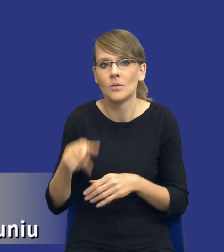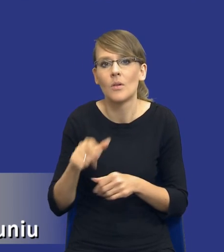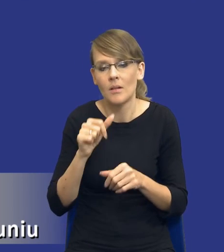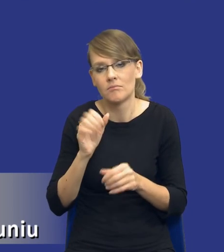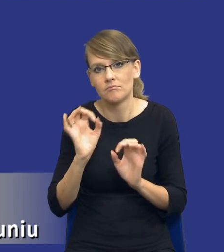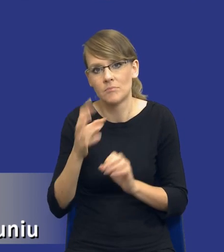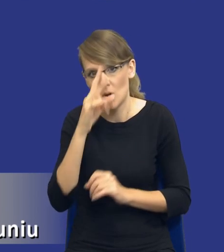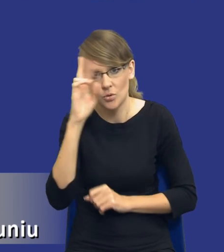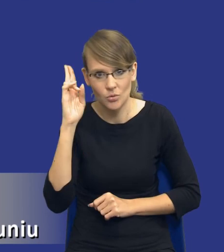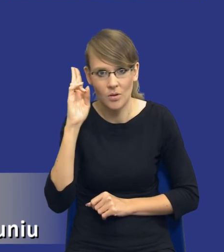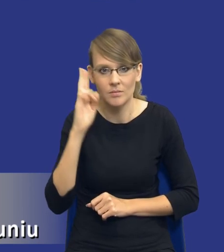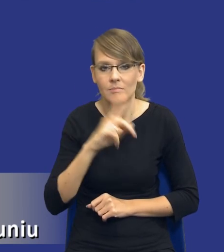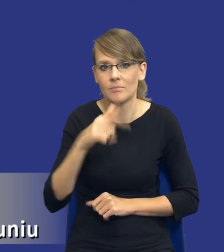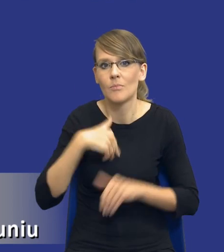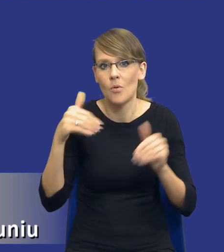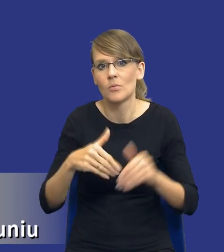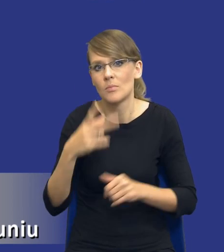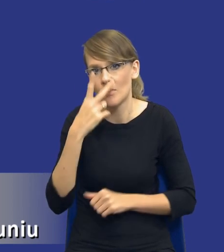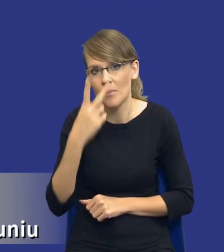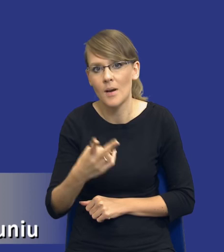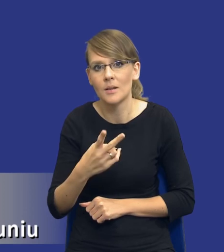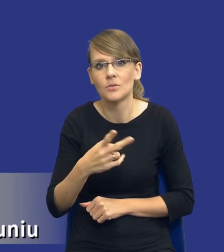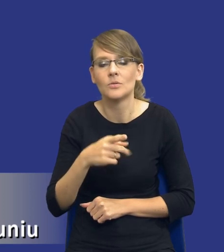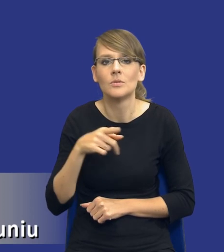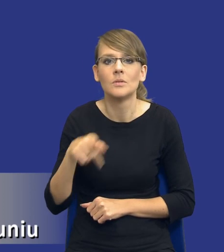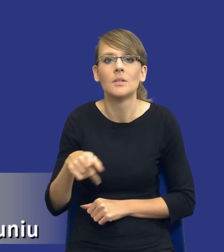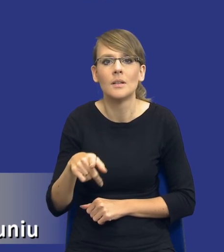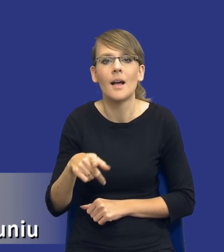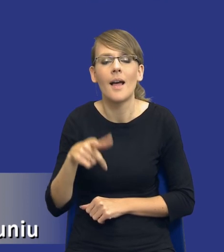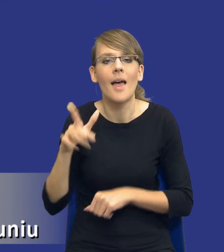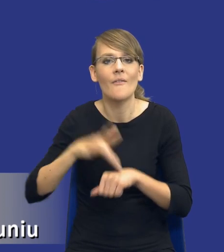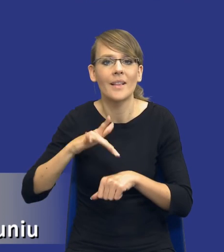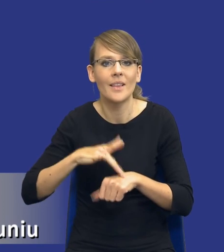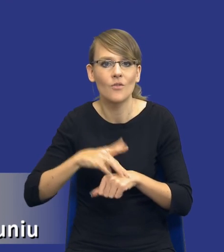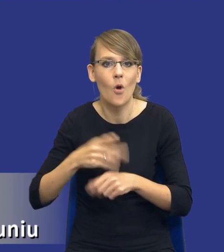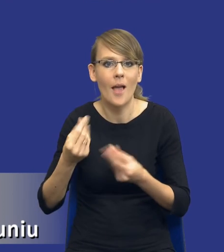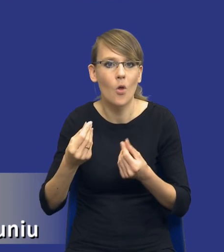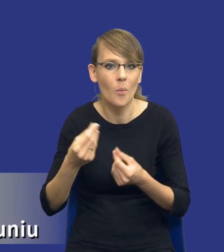Jeżeli popatrzymy na, na taki postulat efektywności ekonomicznej samego prawa